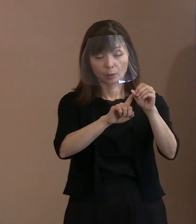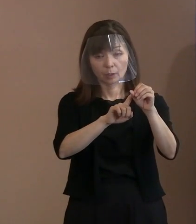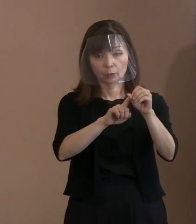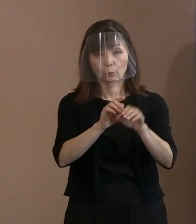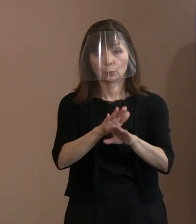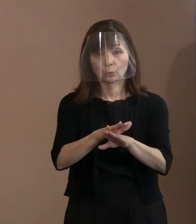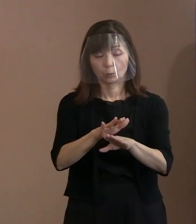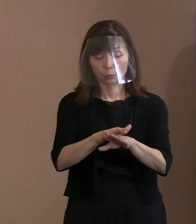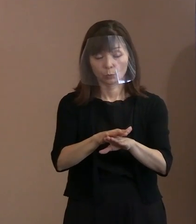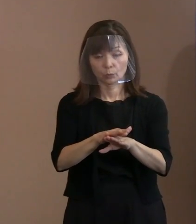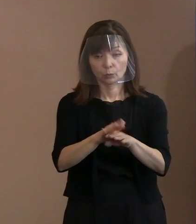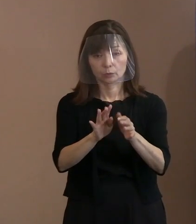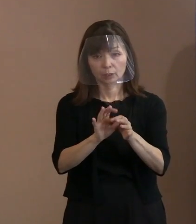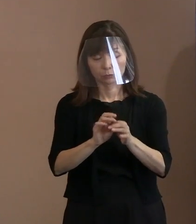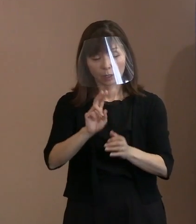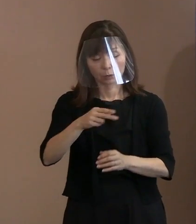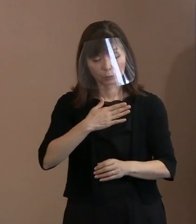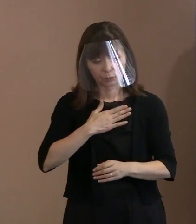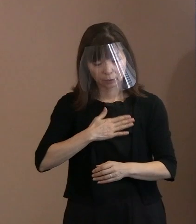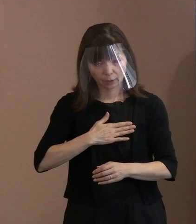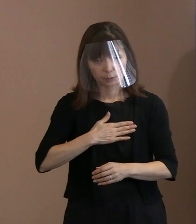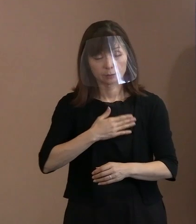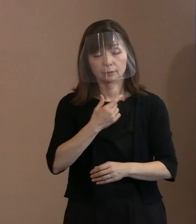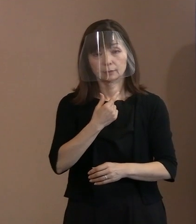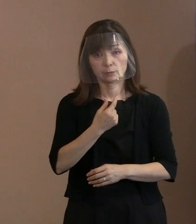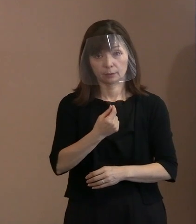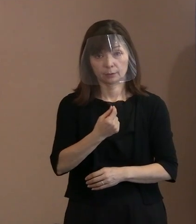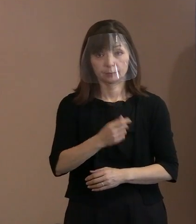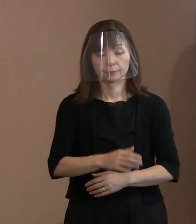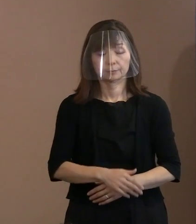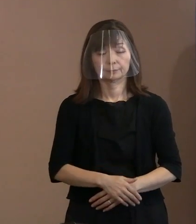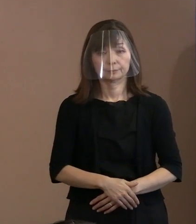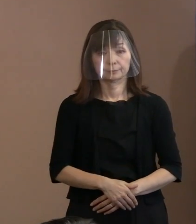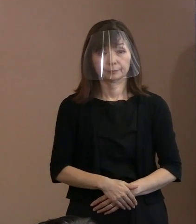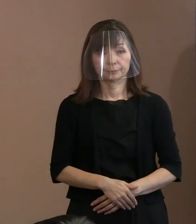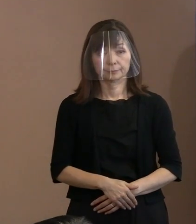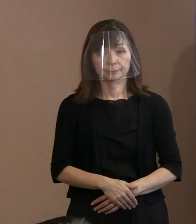御理解いただきたいというふうに 思っています｡